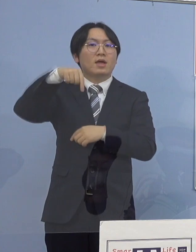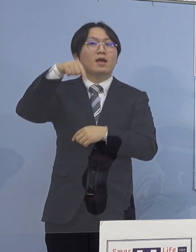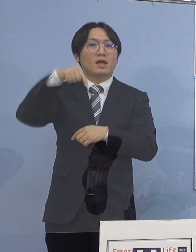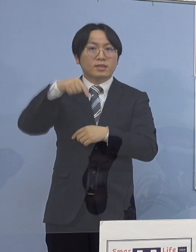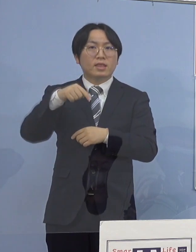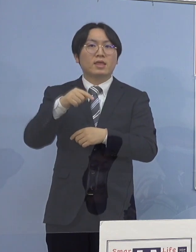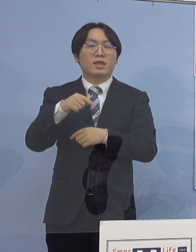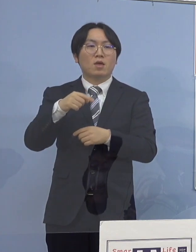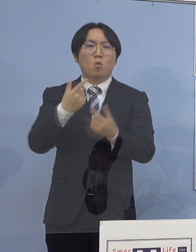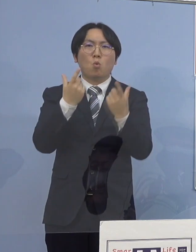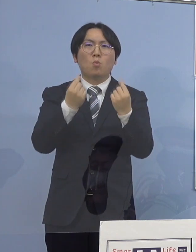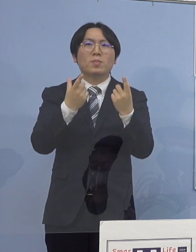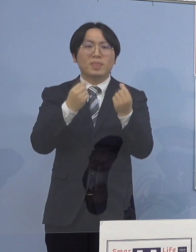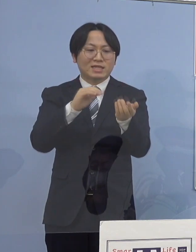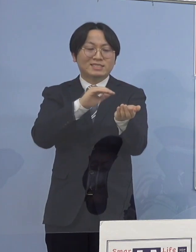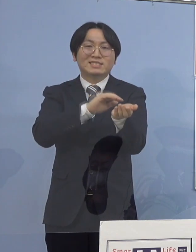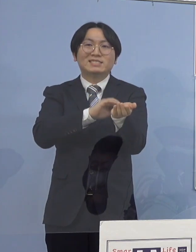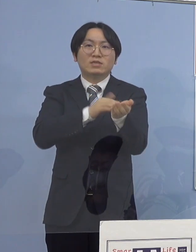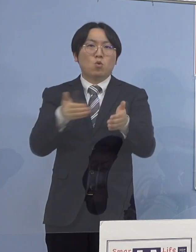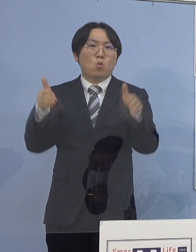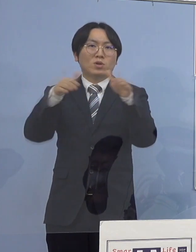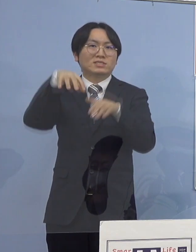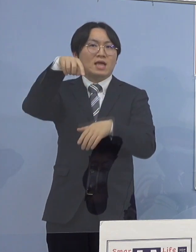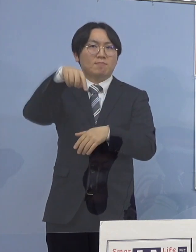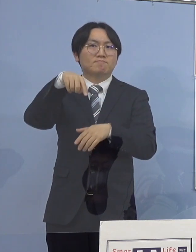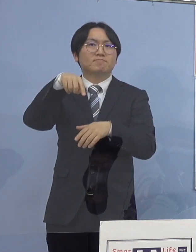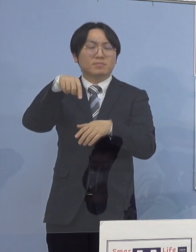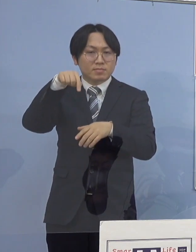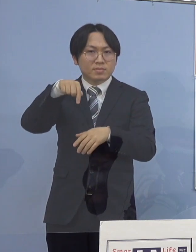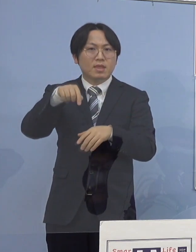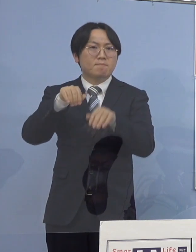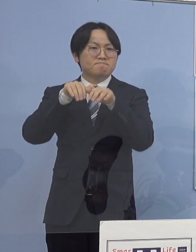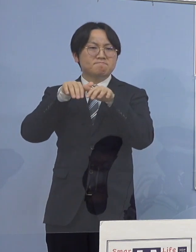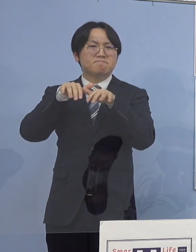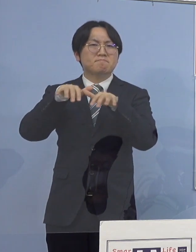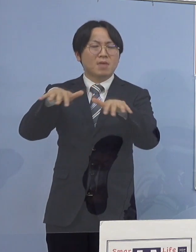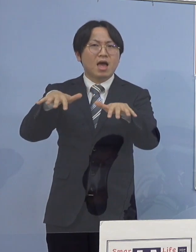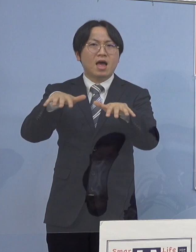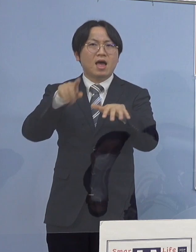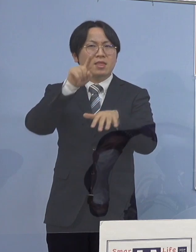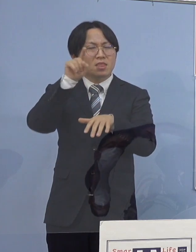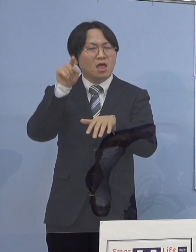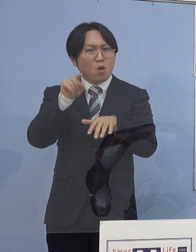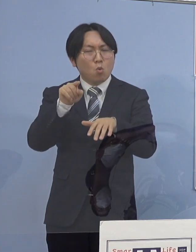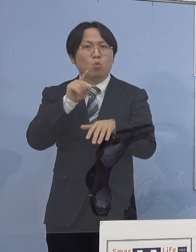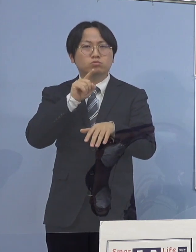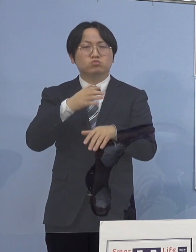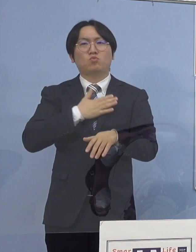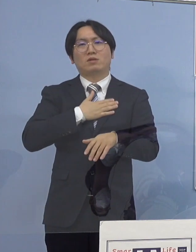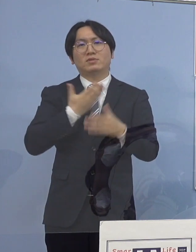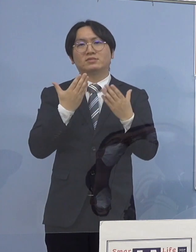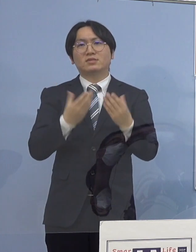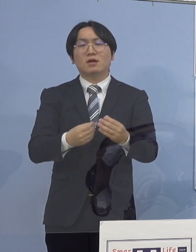この医療機関において感染が拡大した 可能性が高いことが分かりましたため